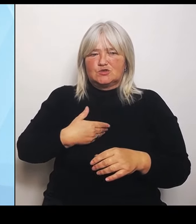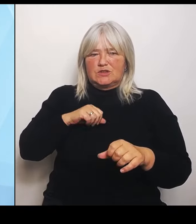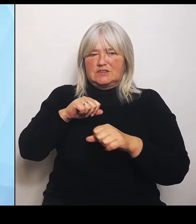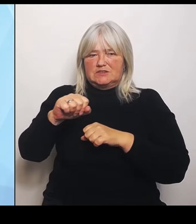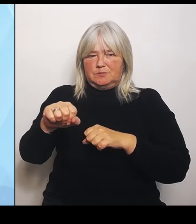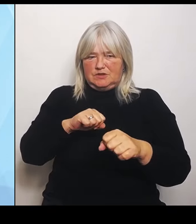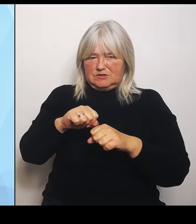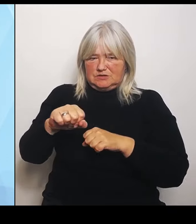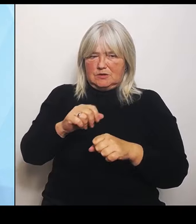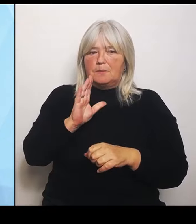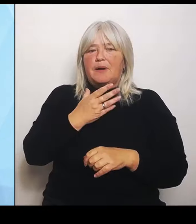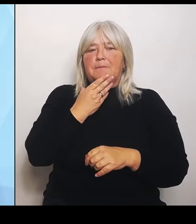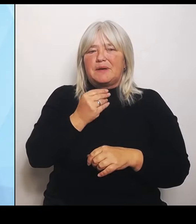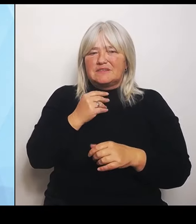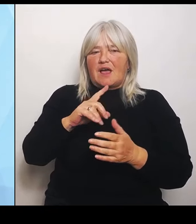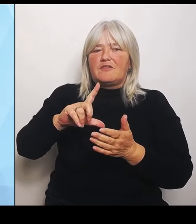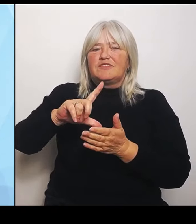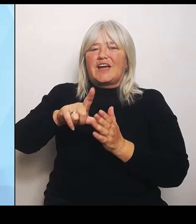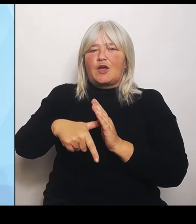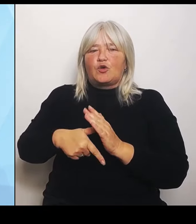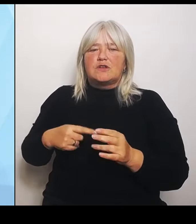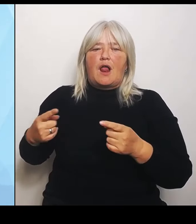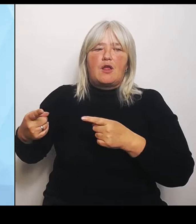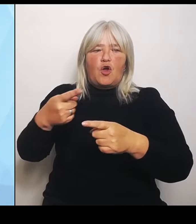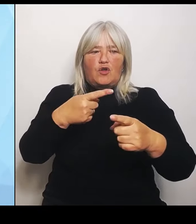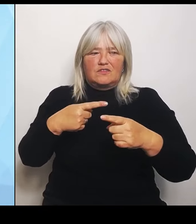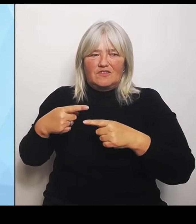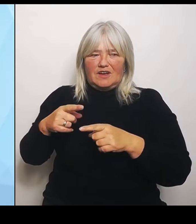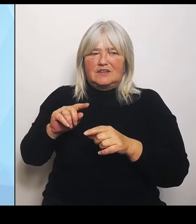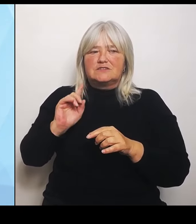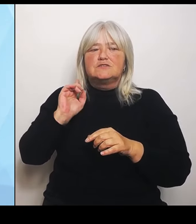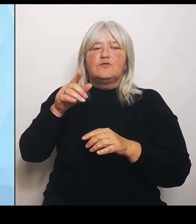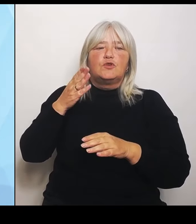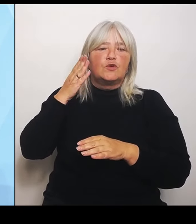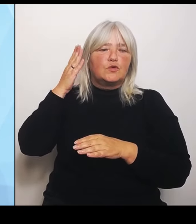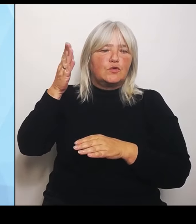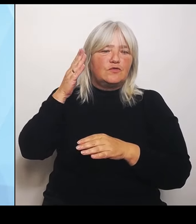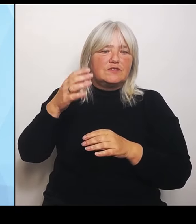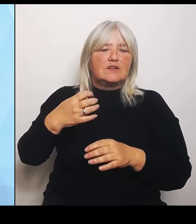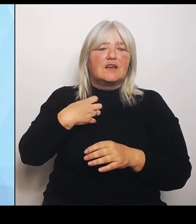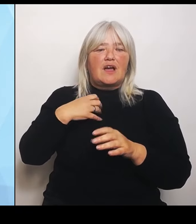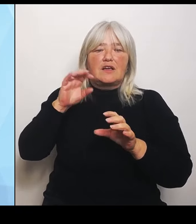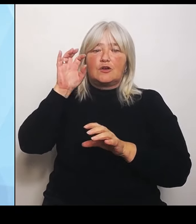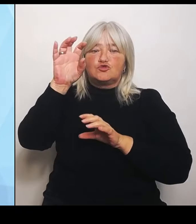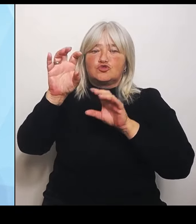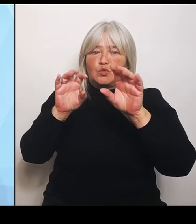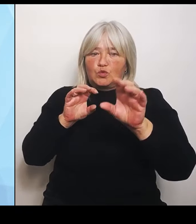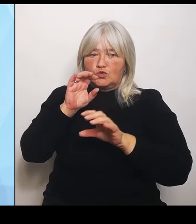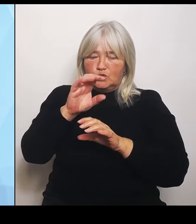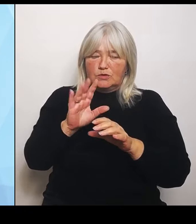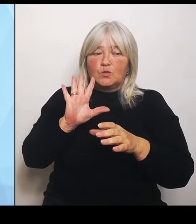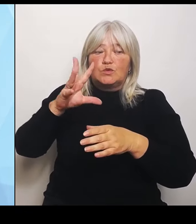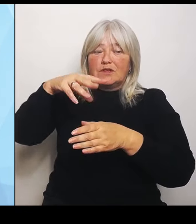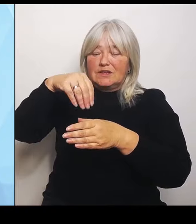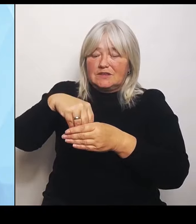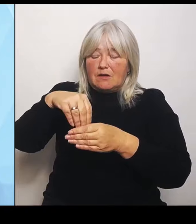Krankenhausstrukturen anstoßen und vor allem inhaltlich begleiten. Was ist damit gemeint? Viele Krankenhausträger und Kommunen